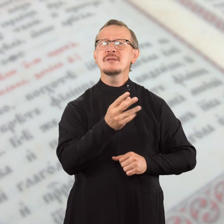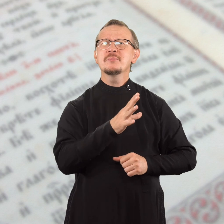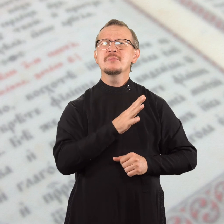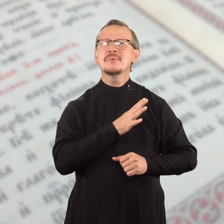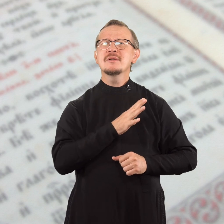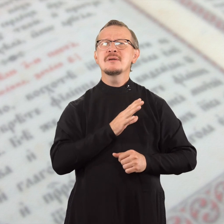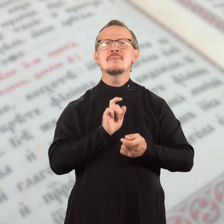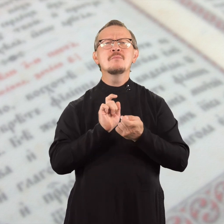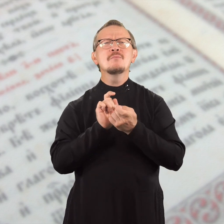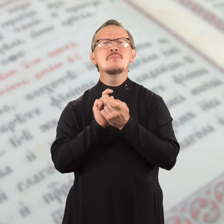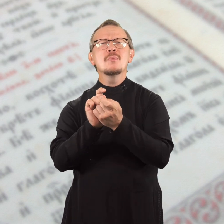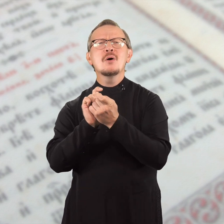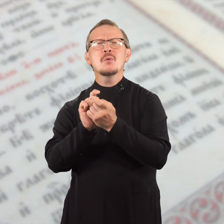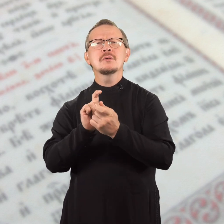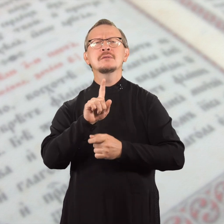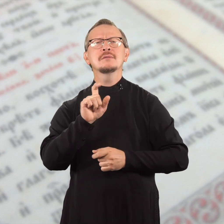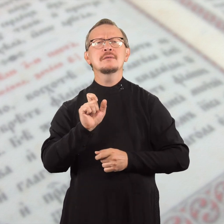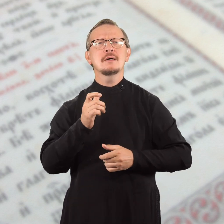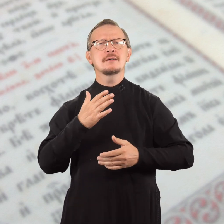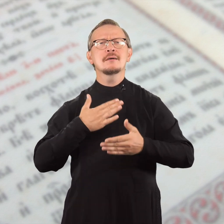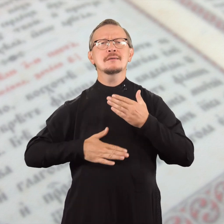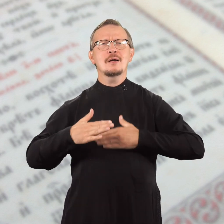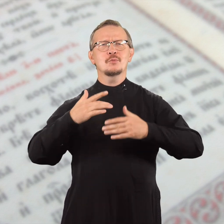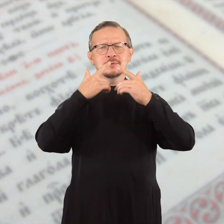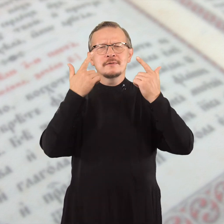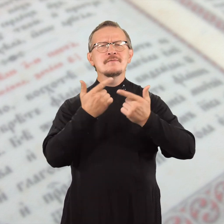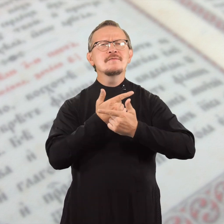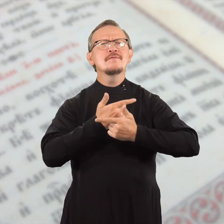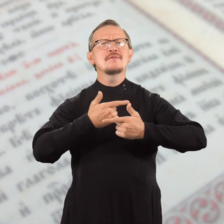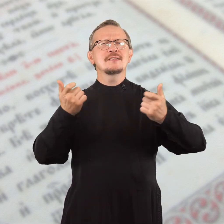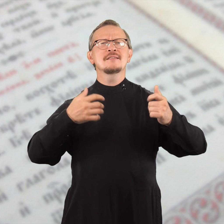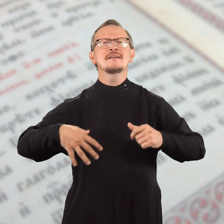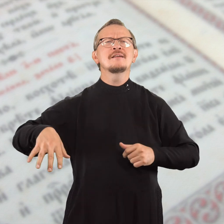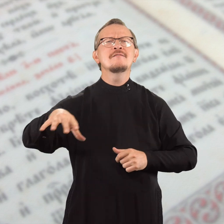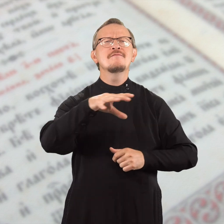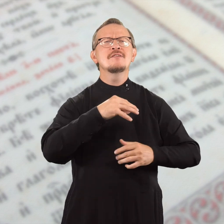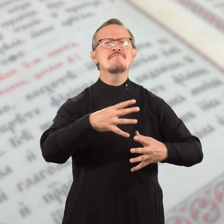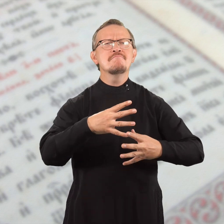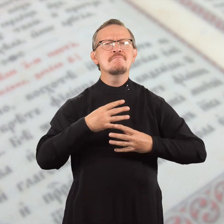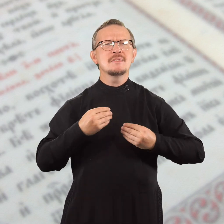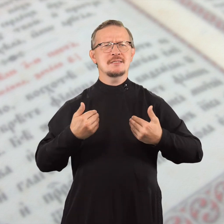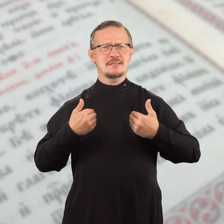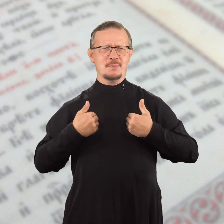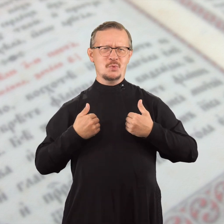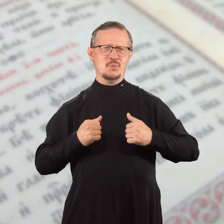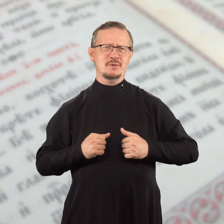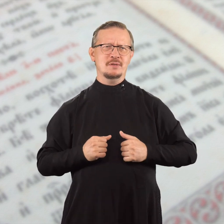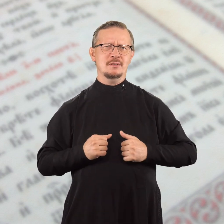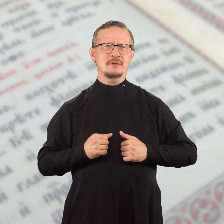потому что они боролись за Радостную Весть вместе со мной,